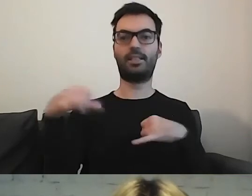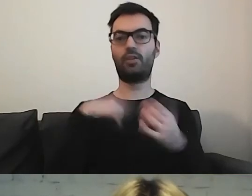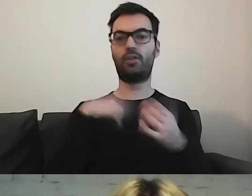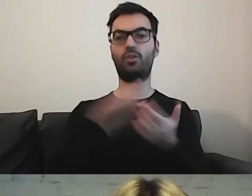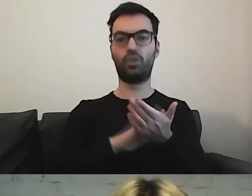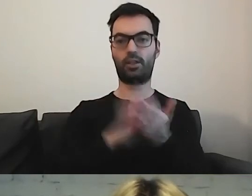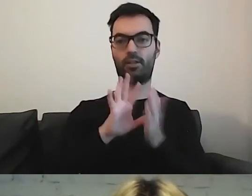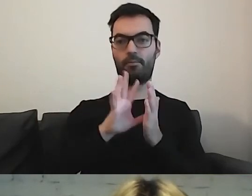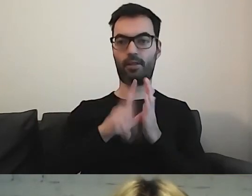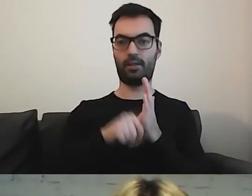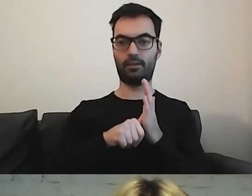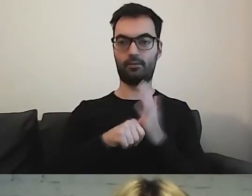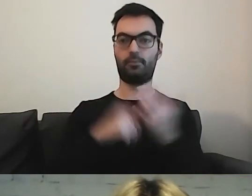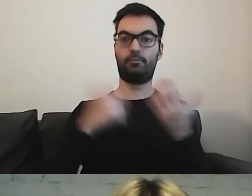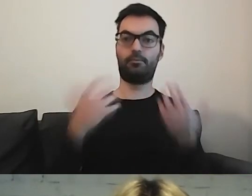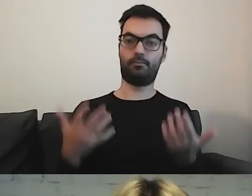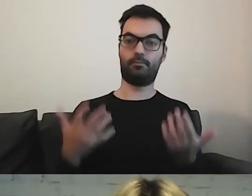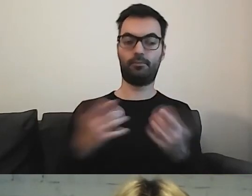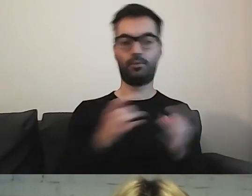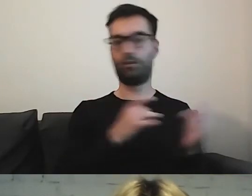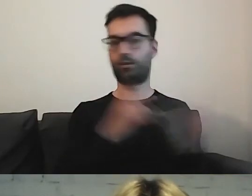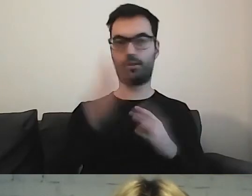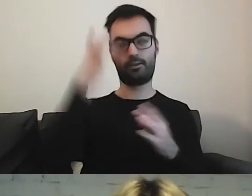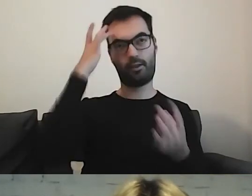to od razu się nasuwa odpowiedź -